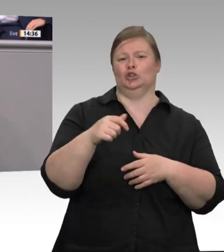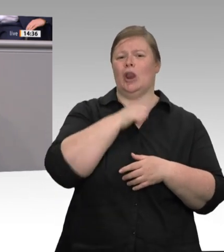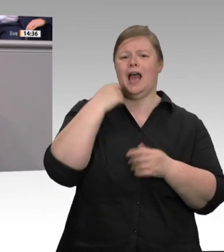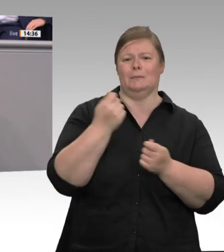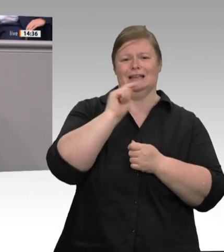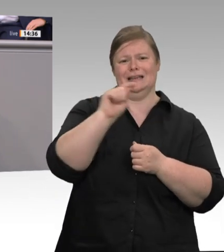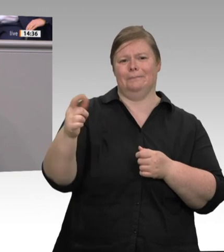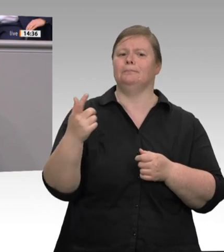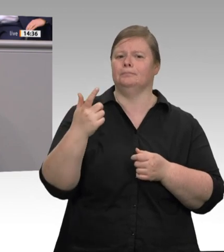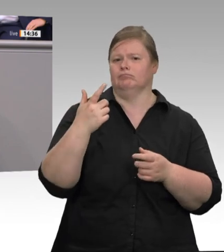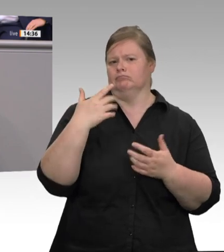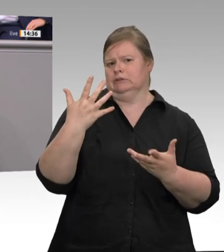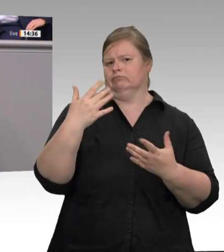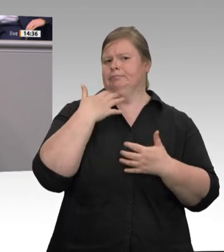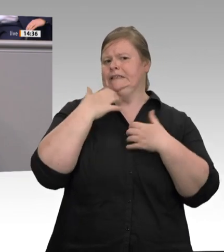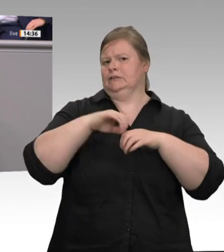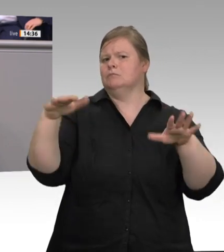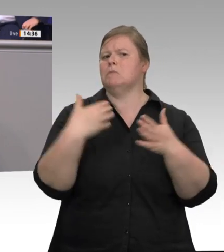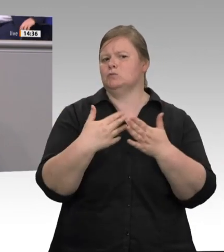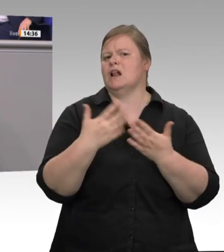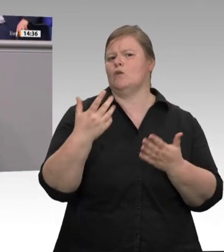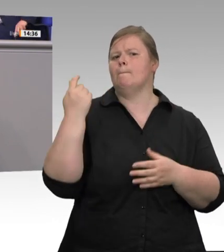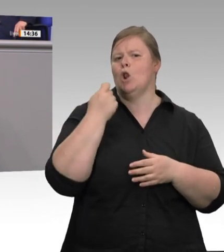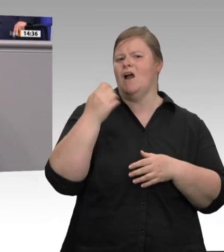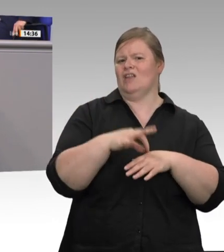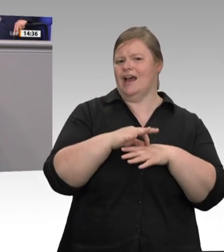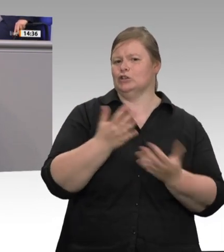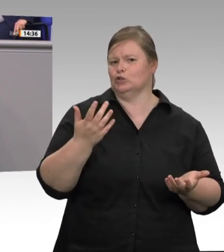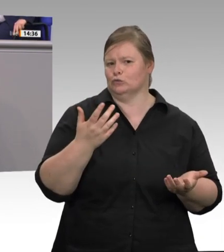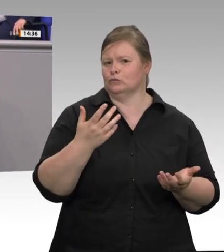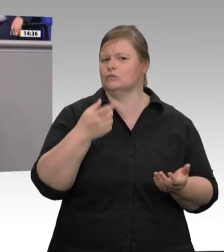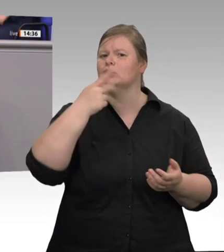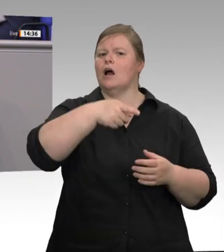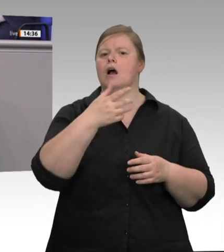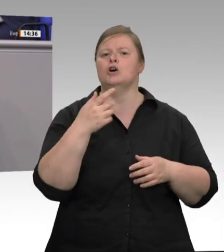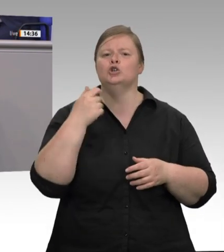dem Arbeitgeber und dem Arbeitnehmer mit seinen Rechten, indem der Unternehmer die